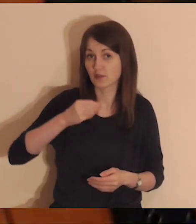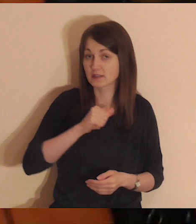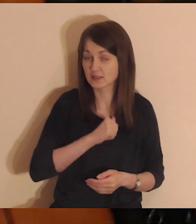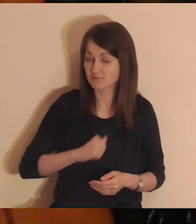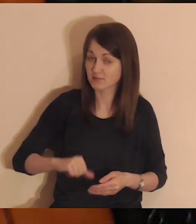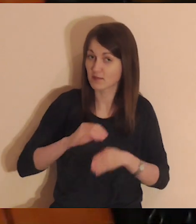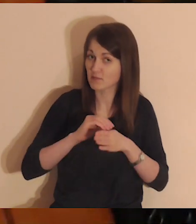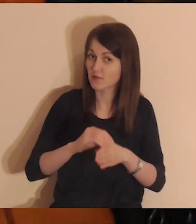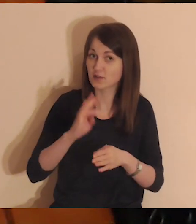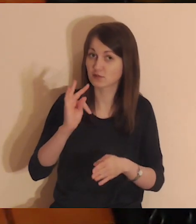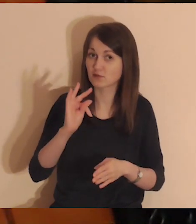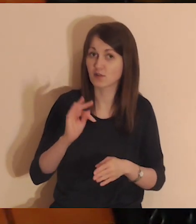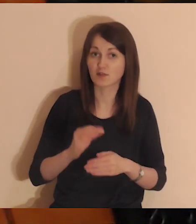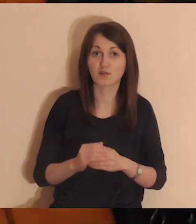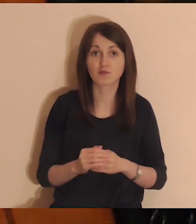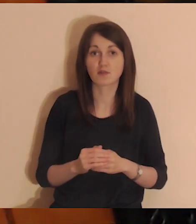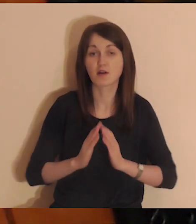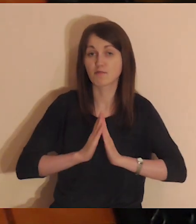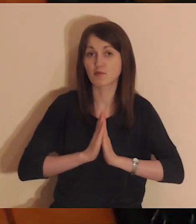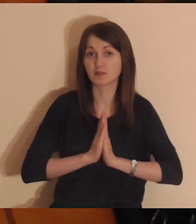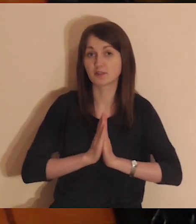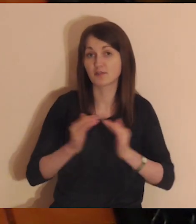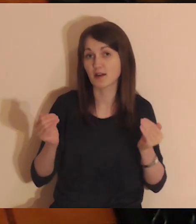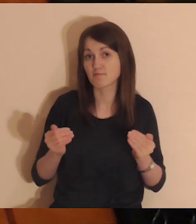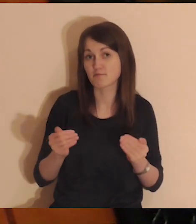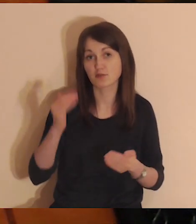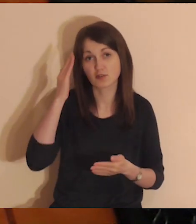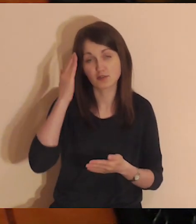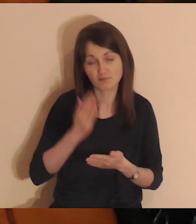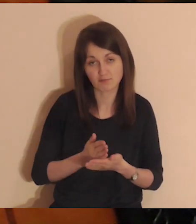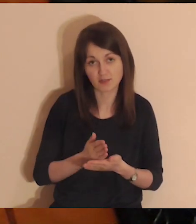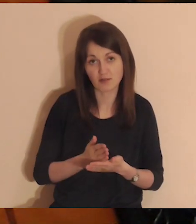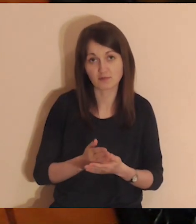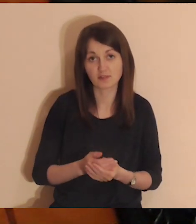Duch Święty sam poprowadzi Twoją modlitwę - możesz Mu zaufać.